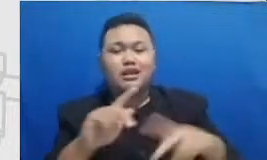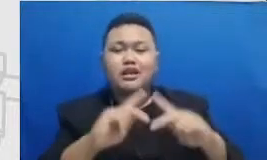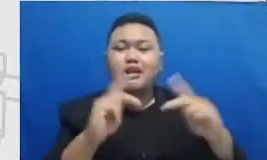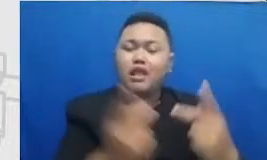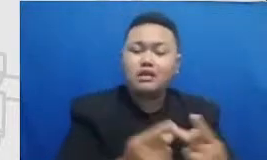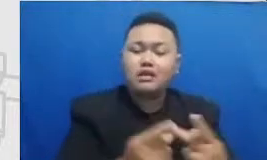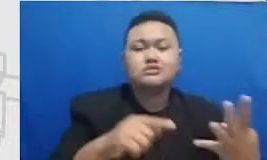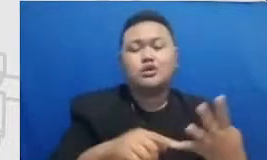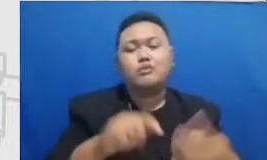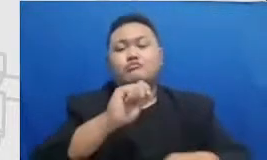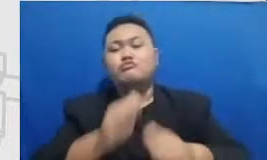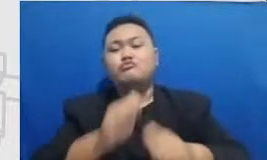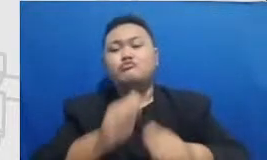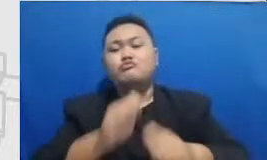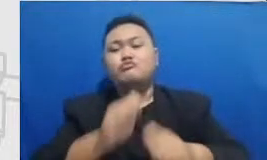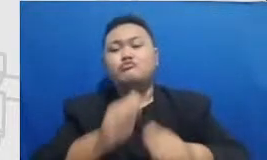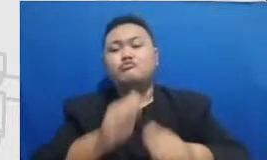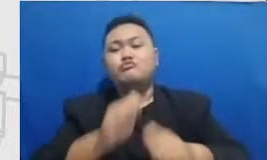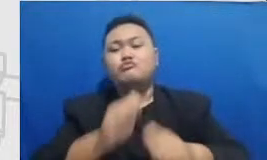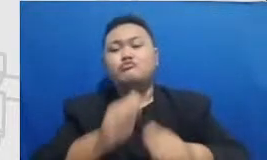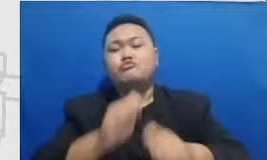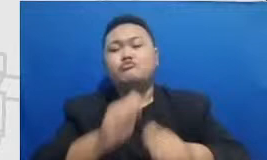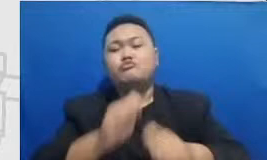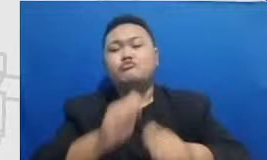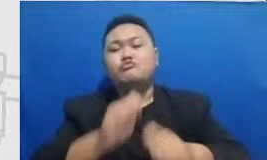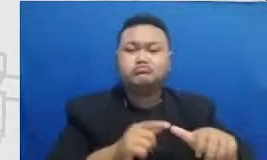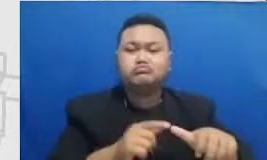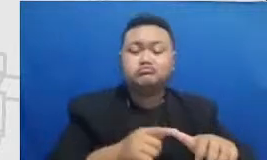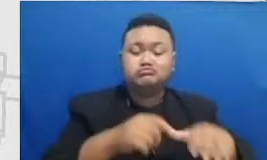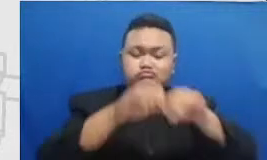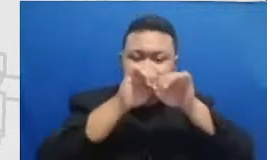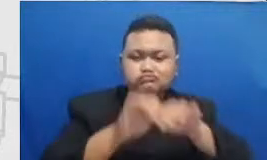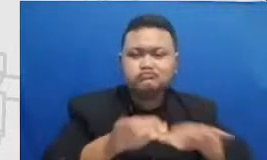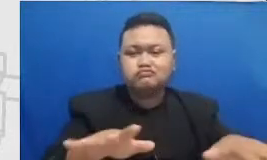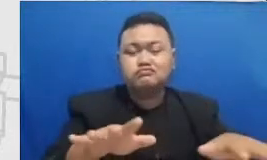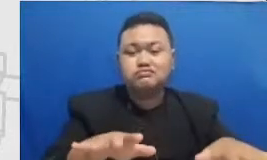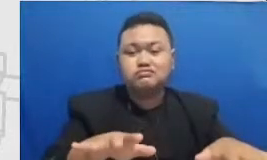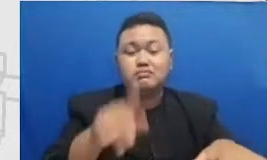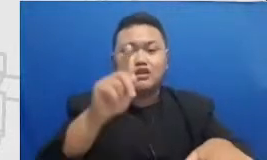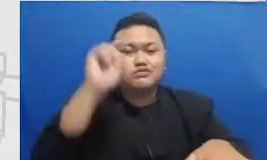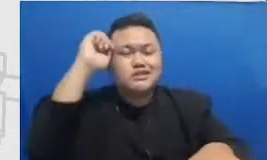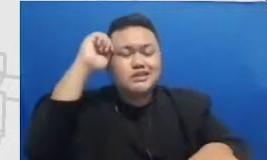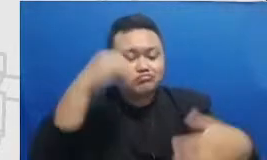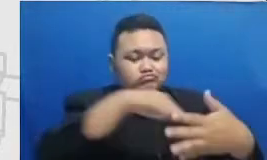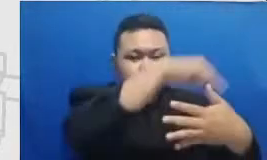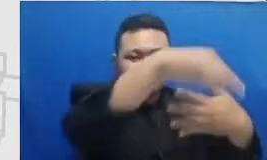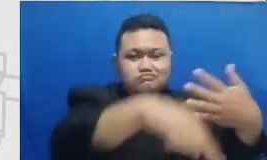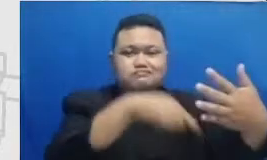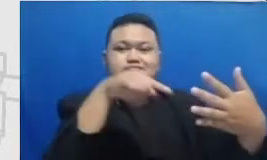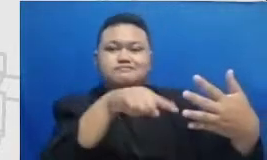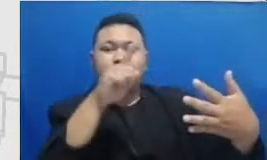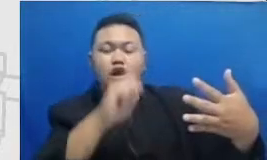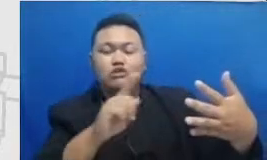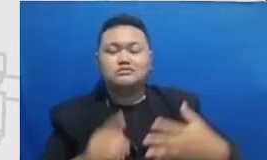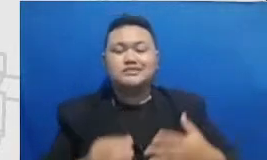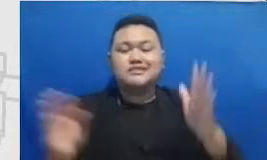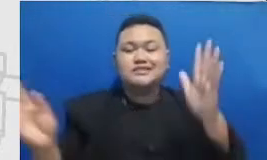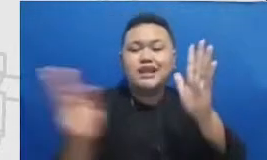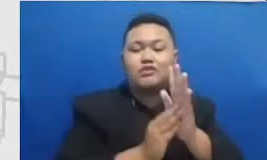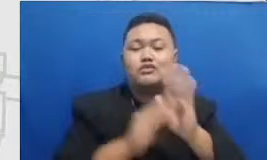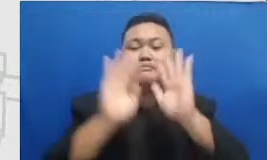mereka yang mereka sebarkan itu perlu eh ditaruh di media sosial untuk memori kita